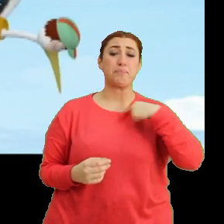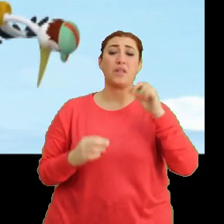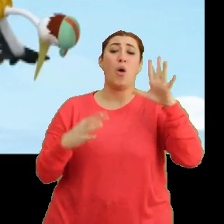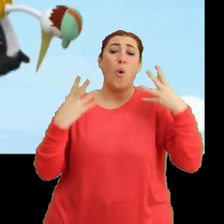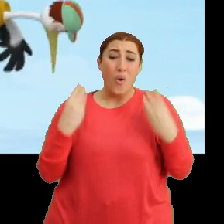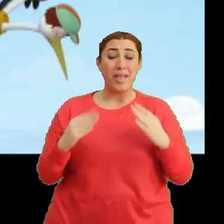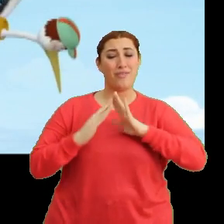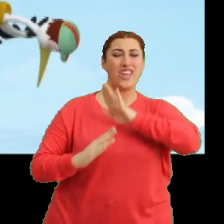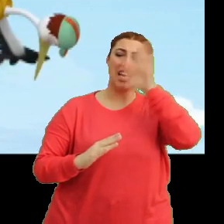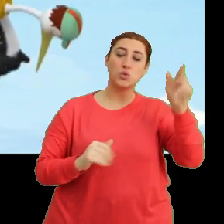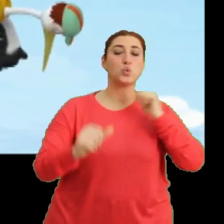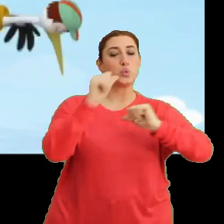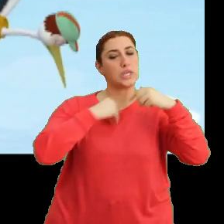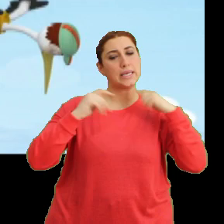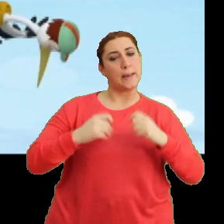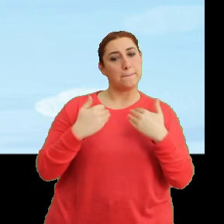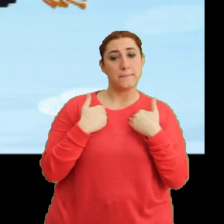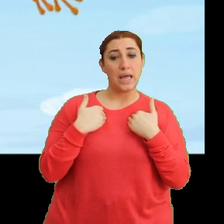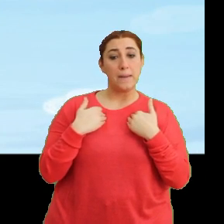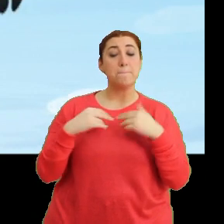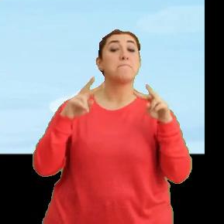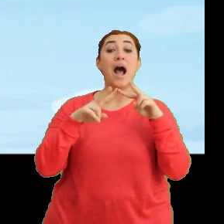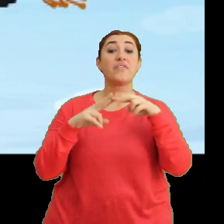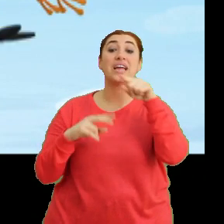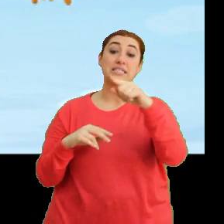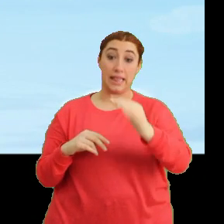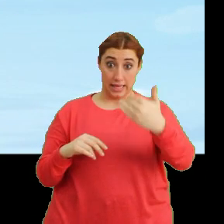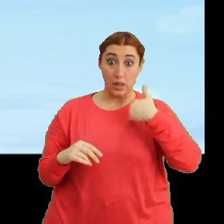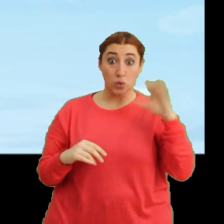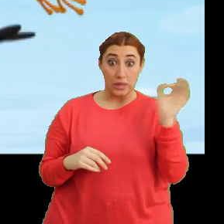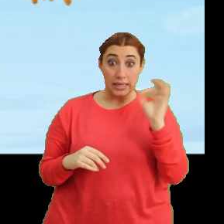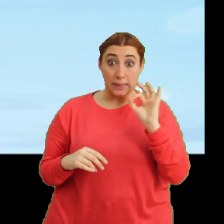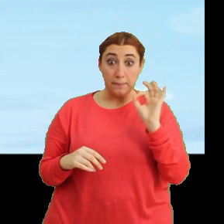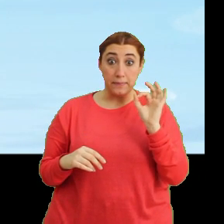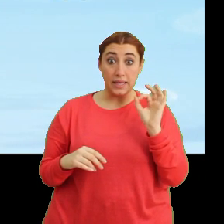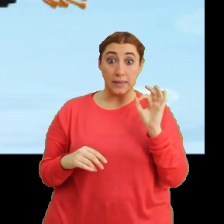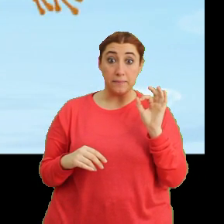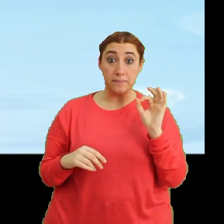Eve gitmişken su içerim. Mantar, sen de geliyorsun değil mi bizimle? (Mantar) Ha.